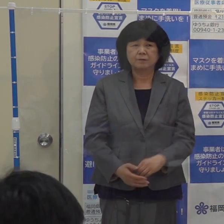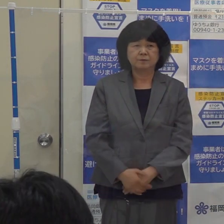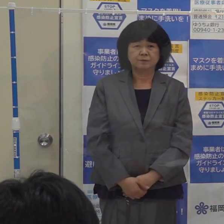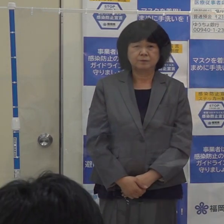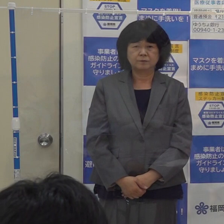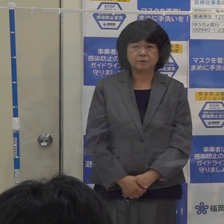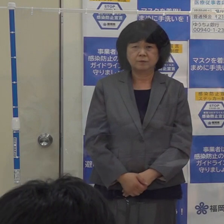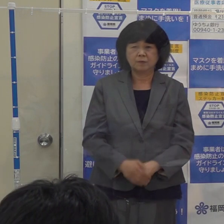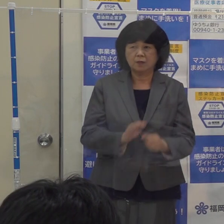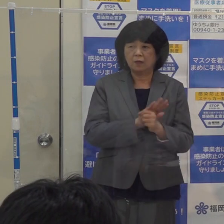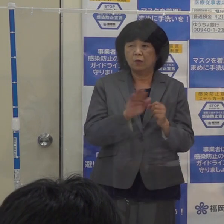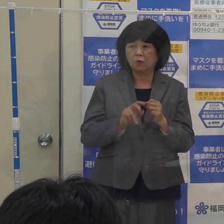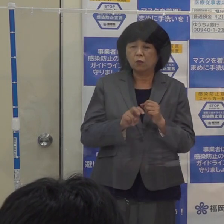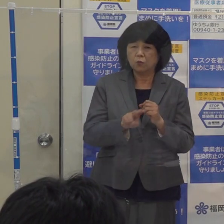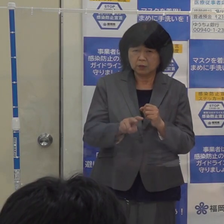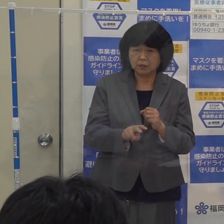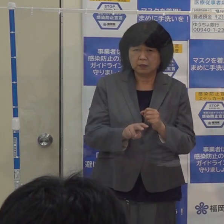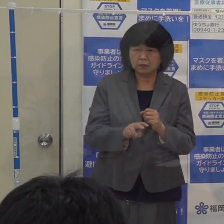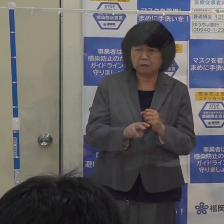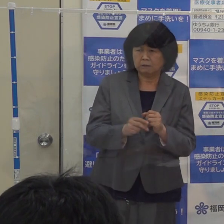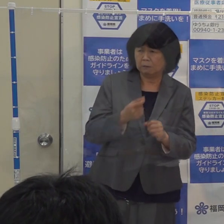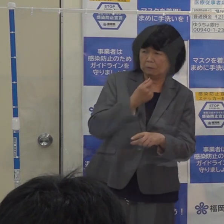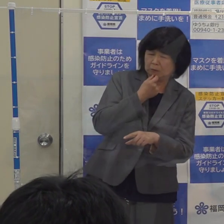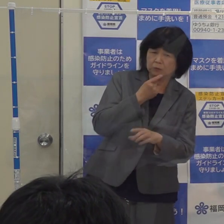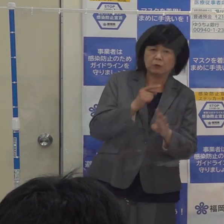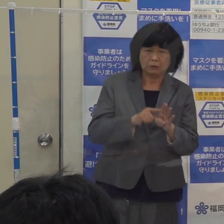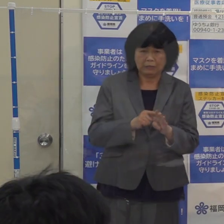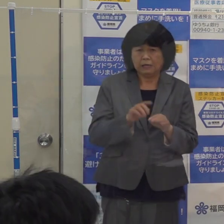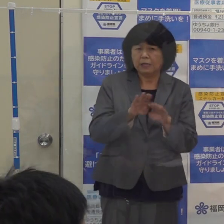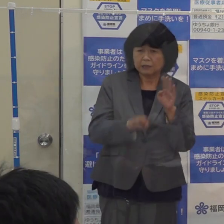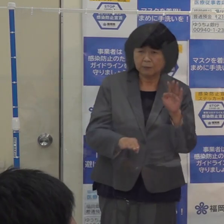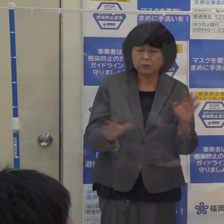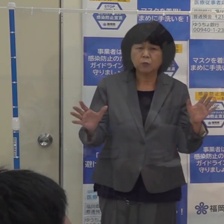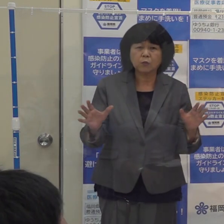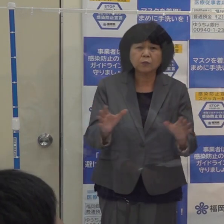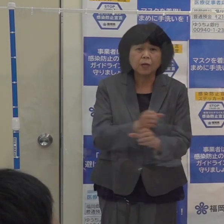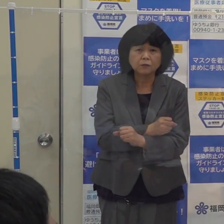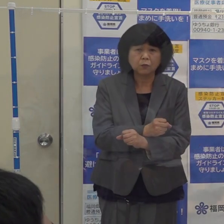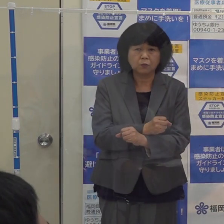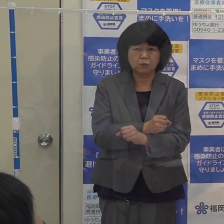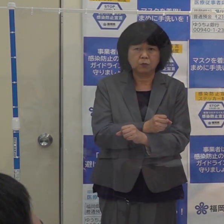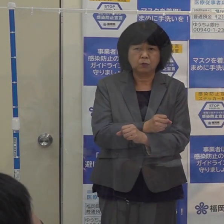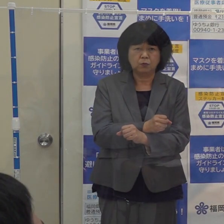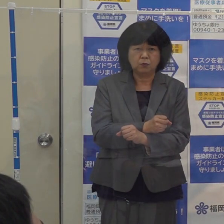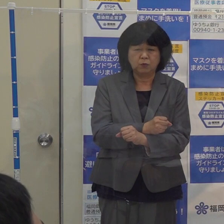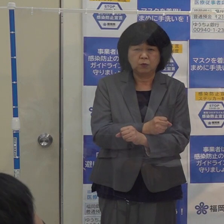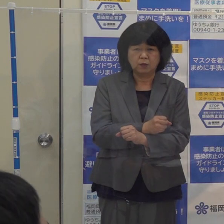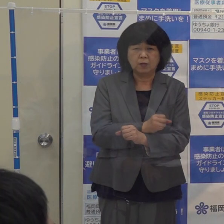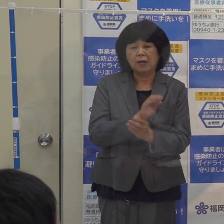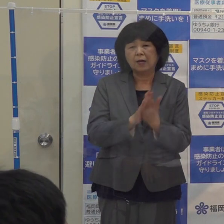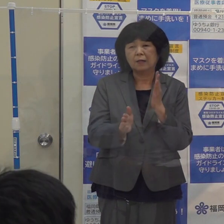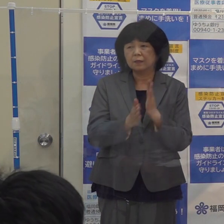コロナによる偏見や差別 そういったことを無くしていこうという再度のお願いです